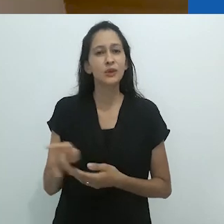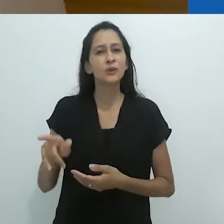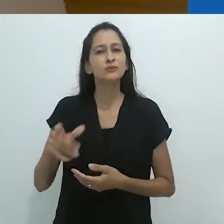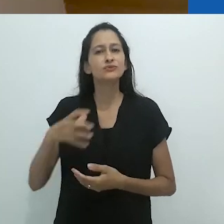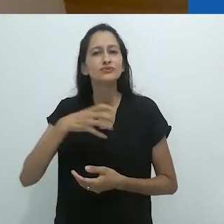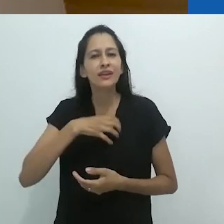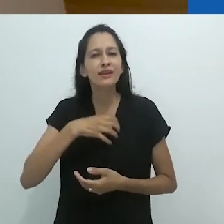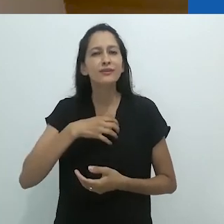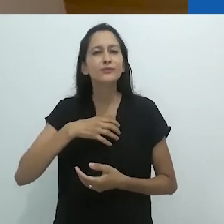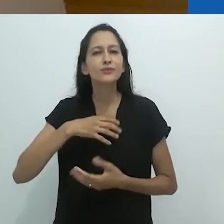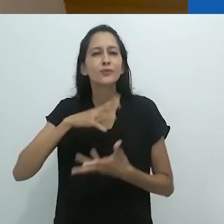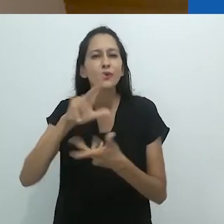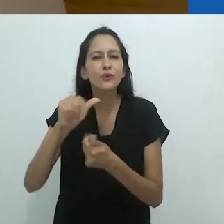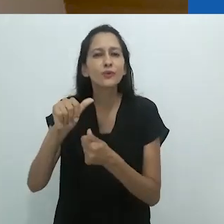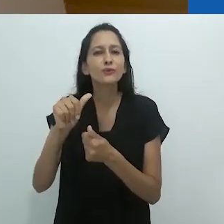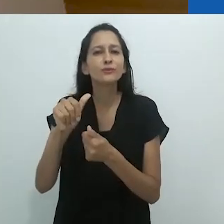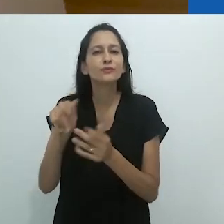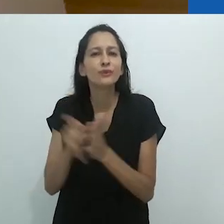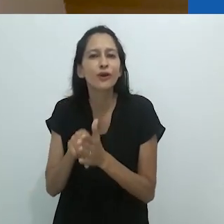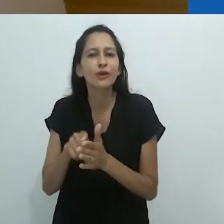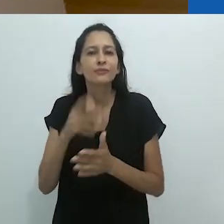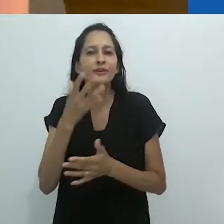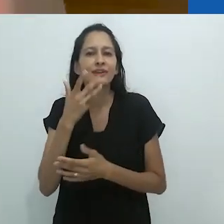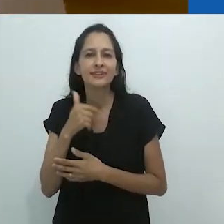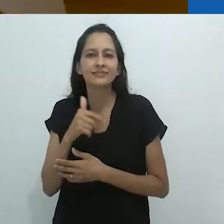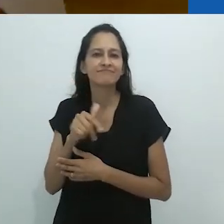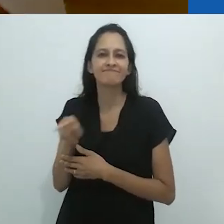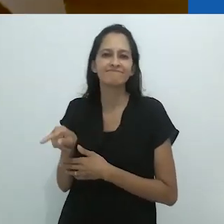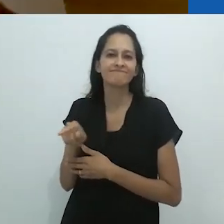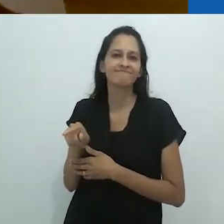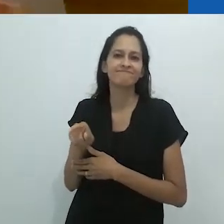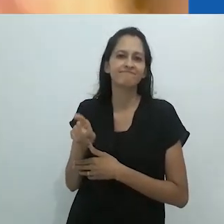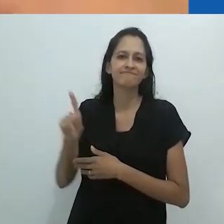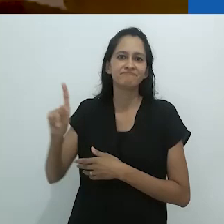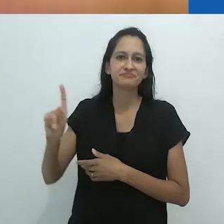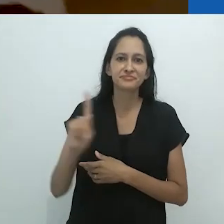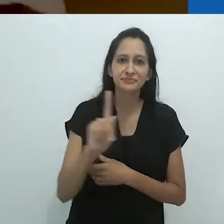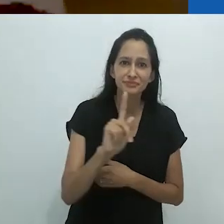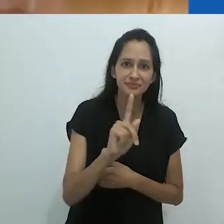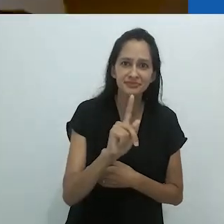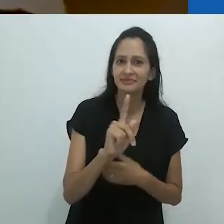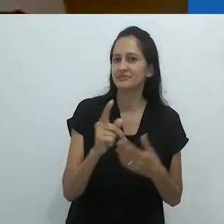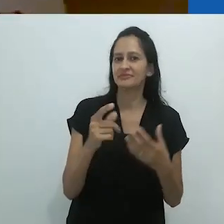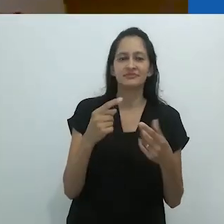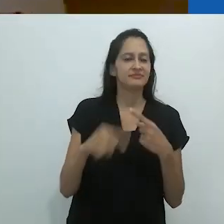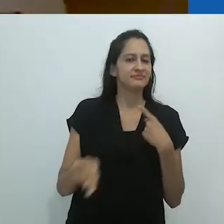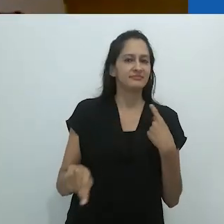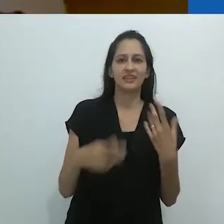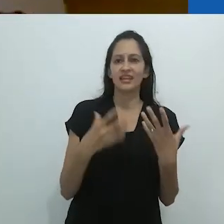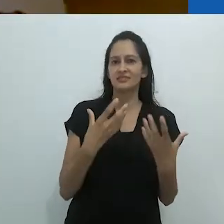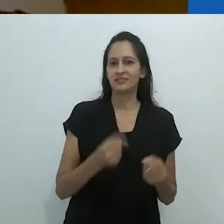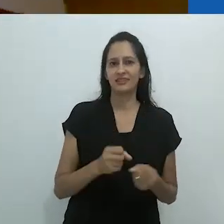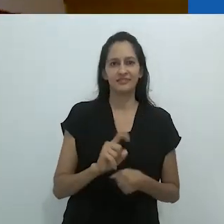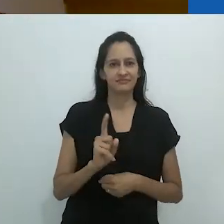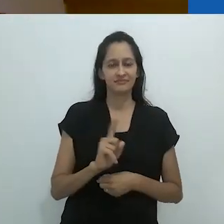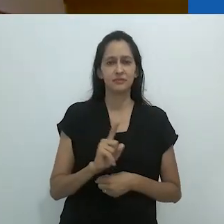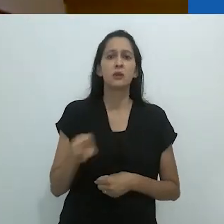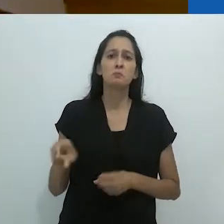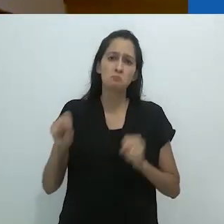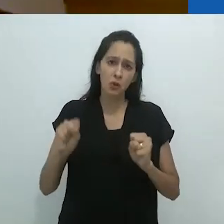Aquele mundo de criança não é mais válido.